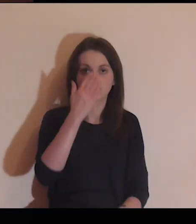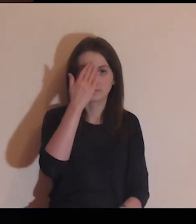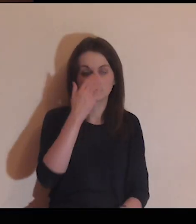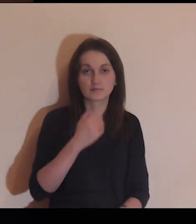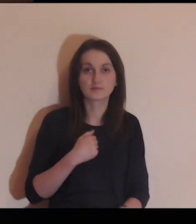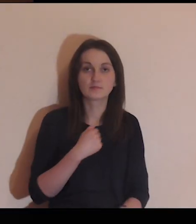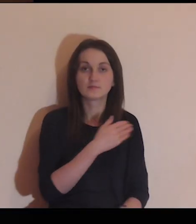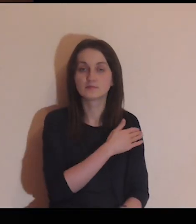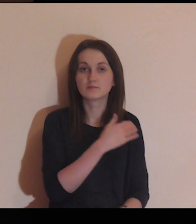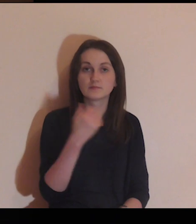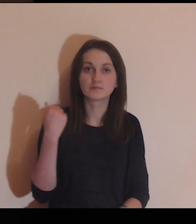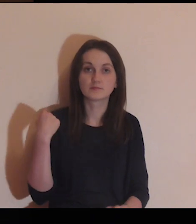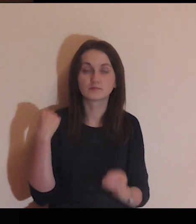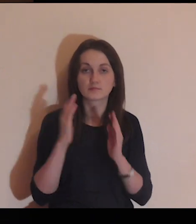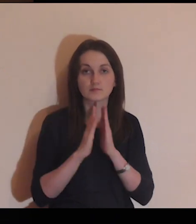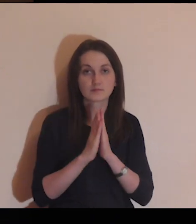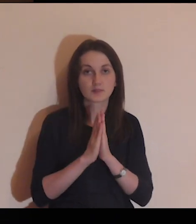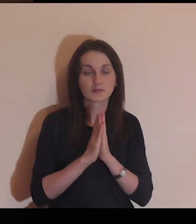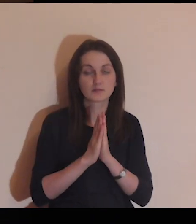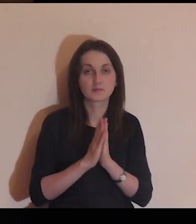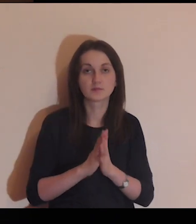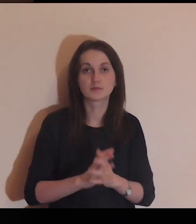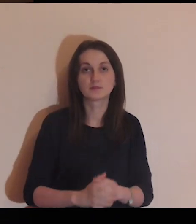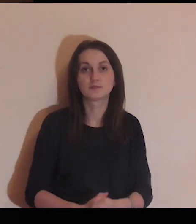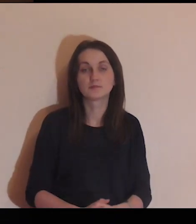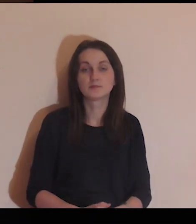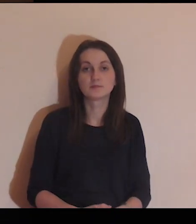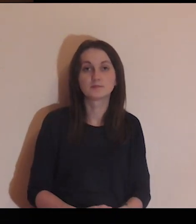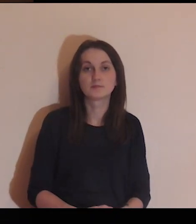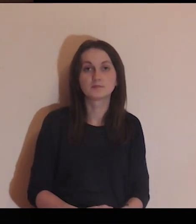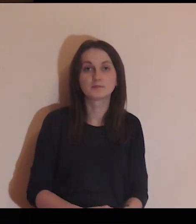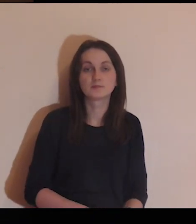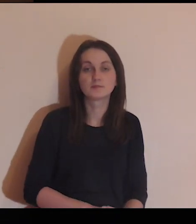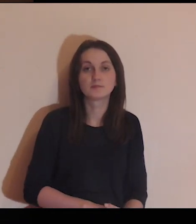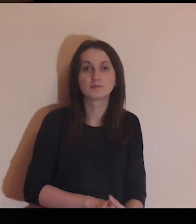W imię Ojca i Syna, i Ducha Świętego. Amen.